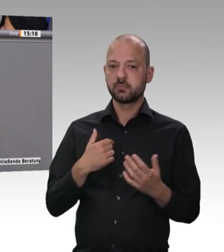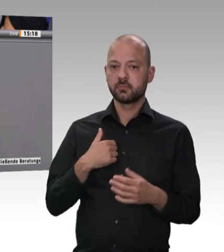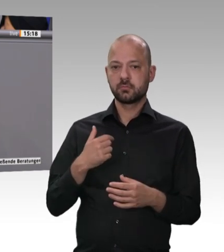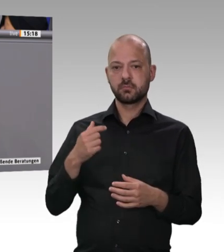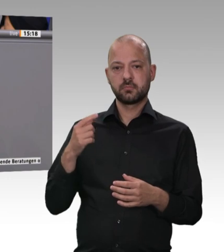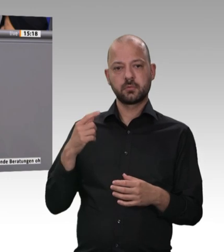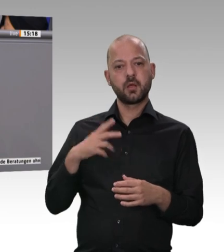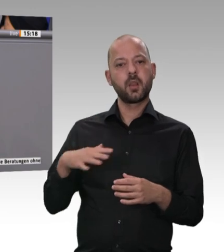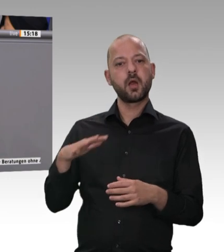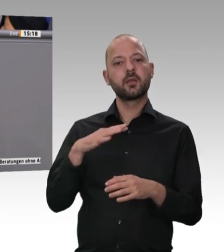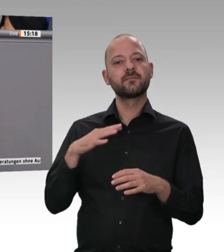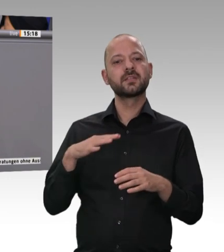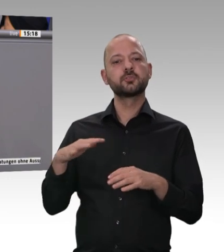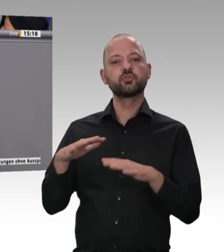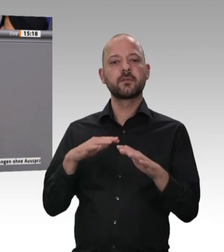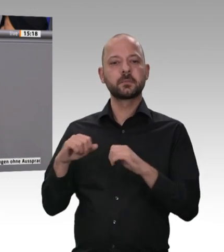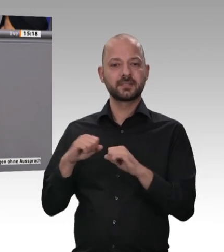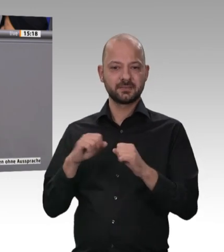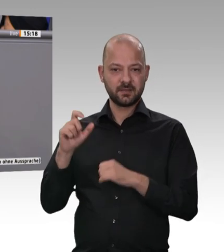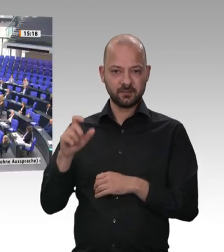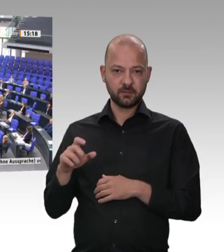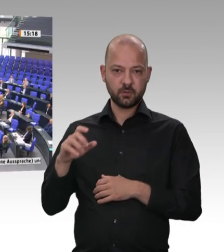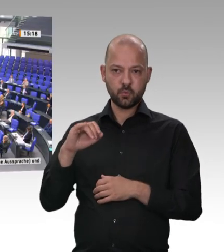Fleisch auch zu ihrem Thema gemacht hat. Darum geht es.